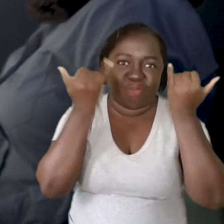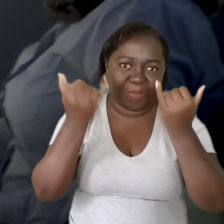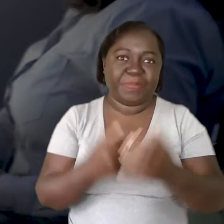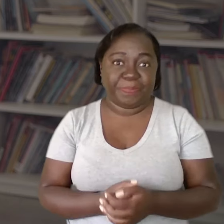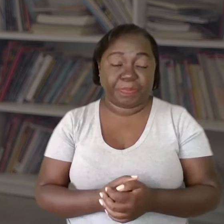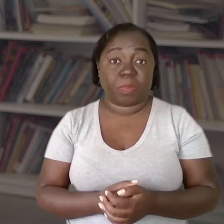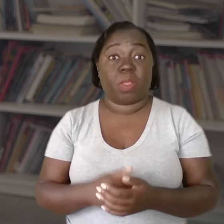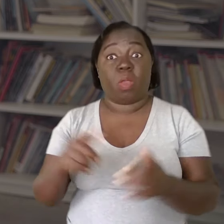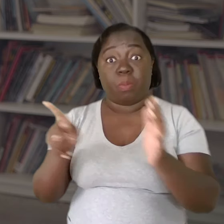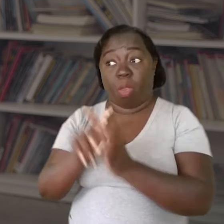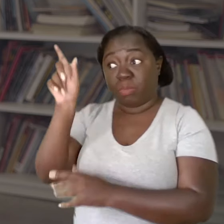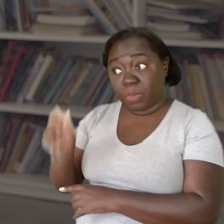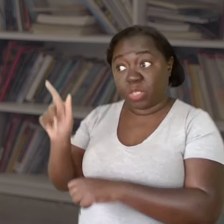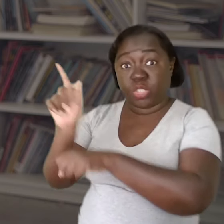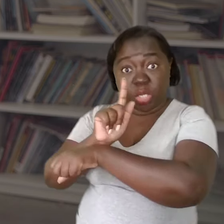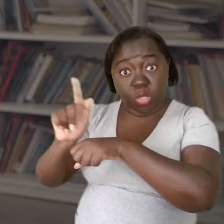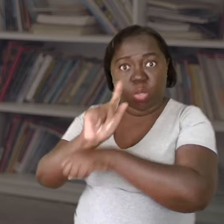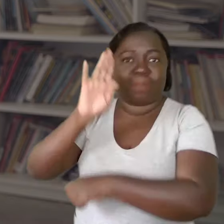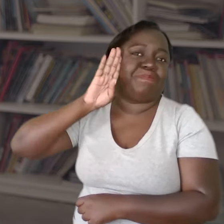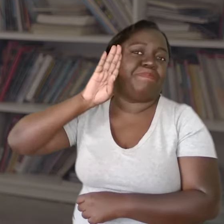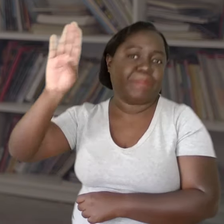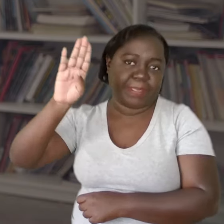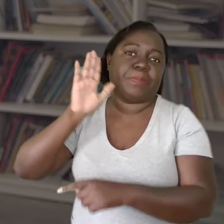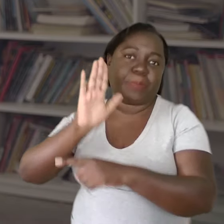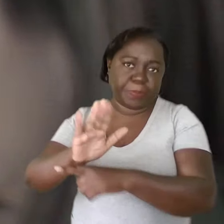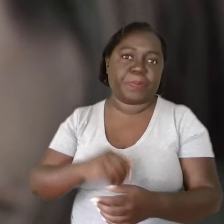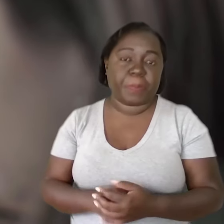Então, acho a figura do gestor fundamental nesse processo.